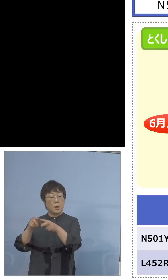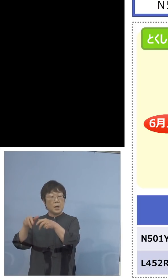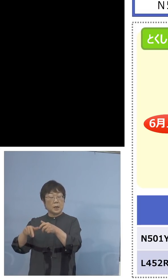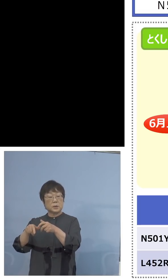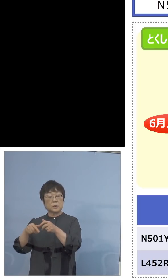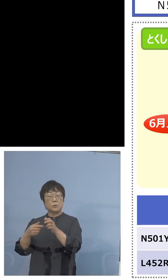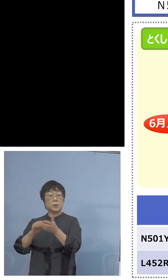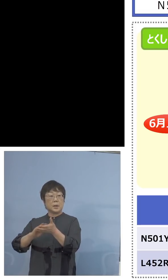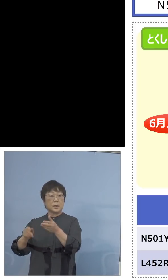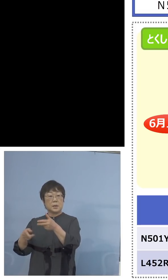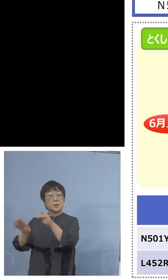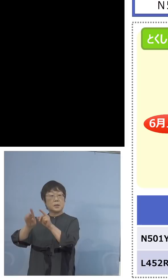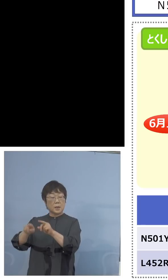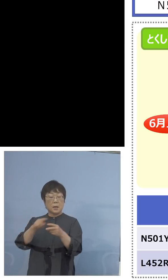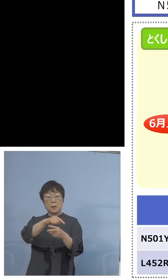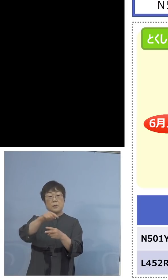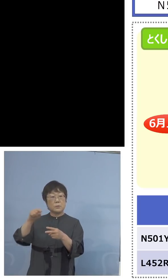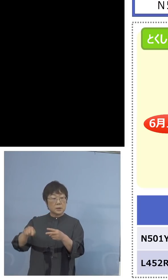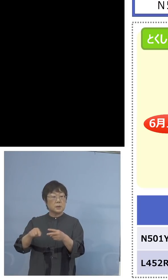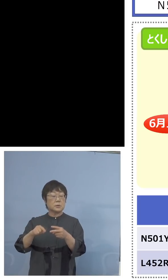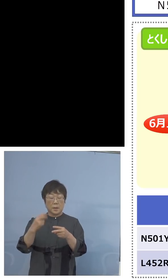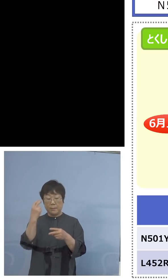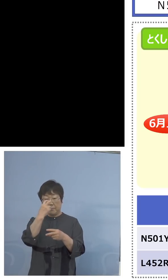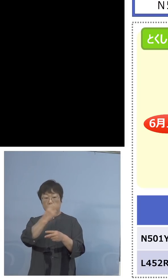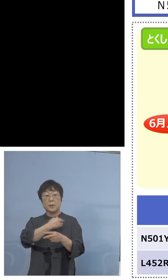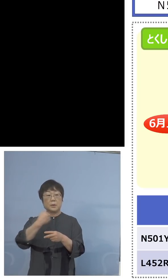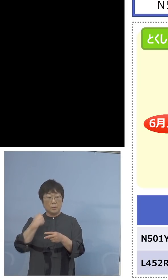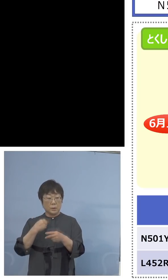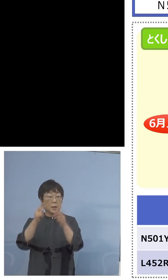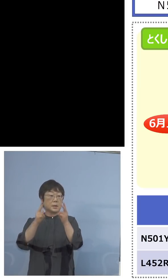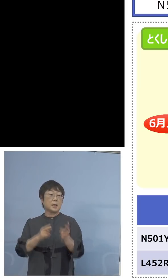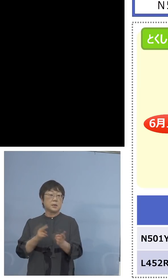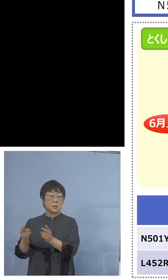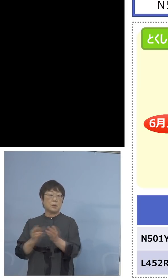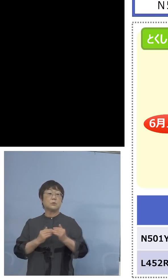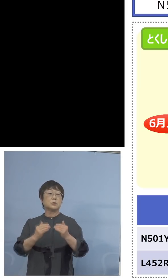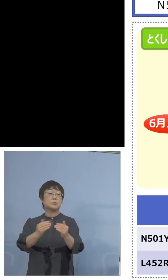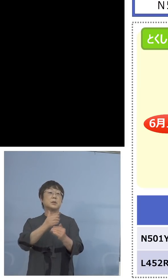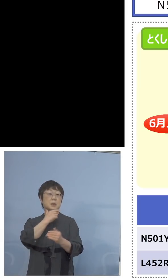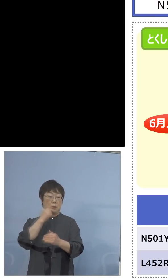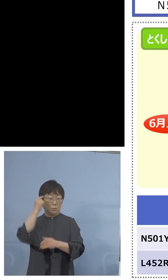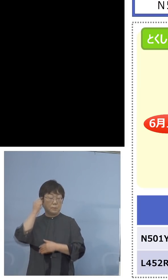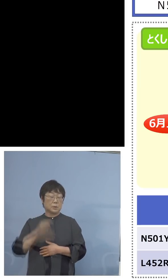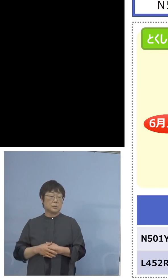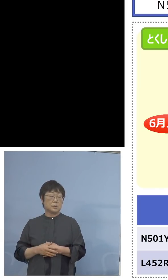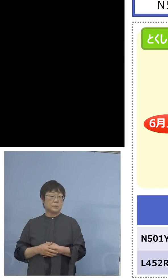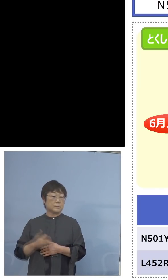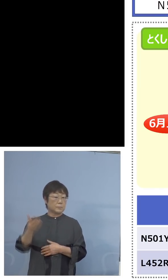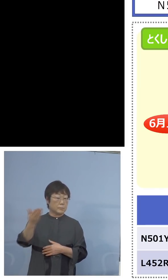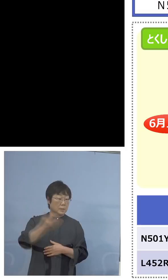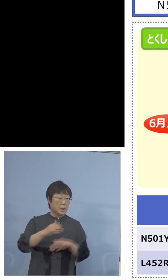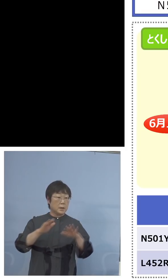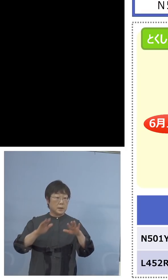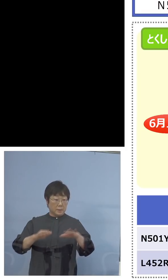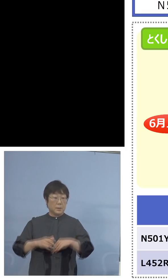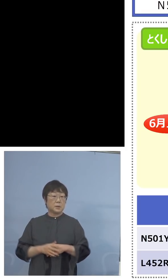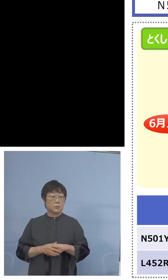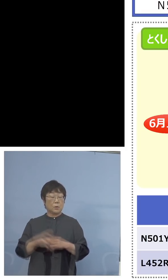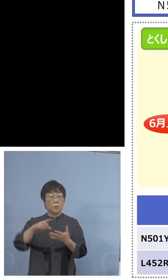できるという体制をさらに 充実をするということになります （NHK） 現在のそのスクリーニング検査というのは